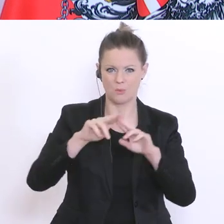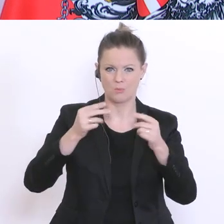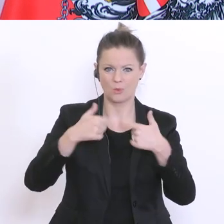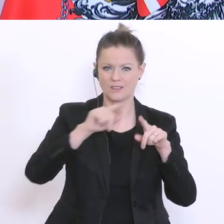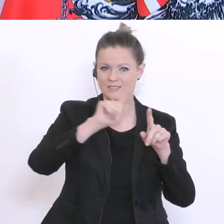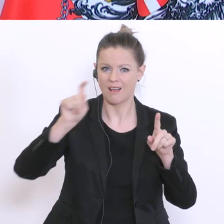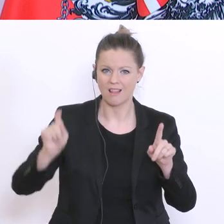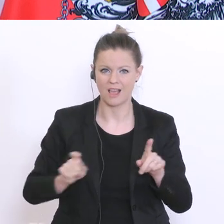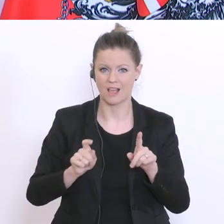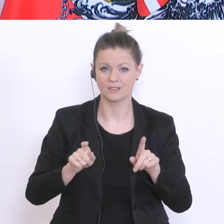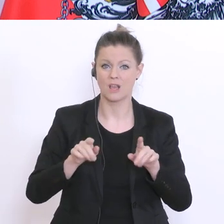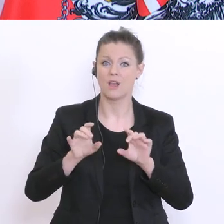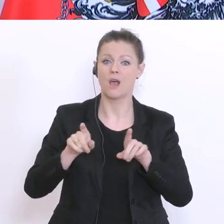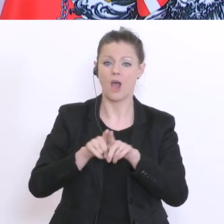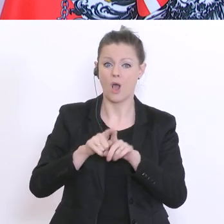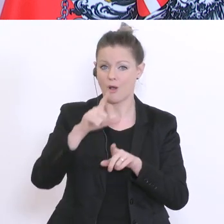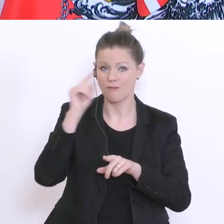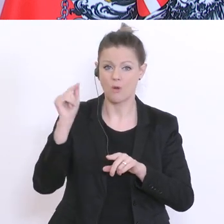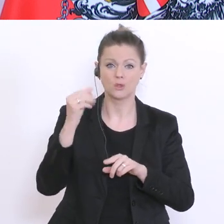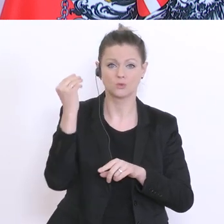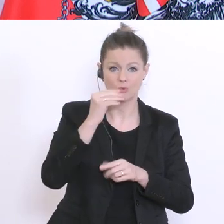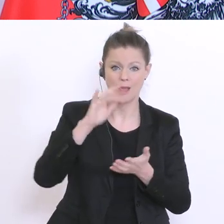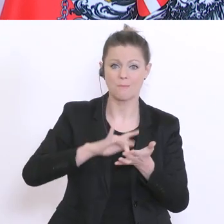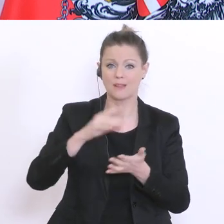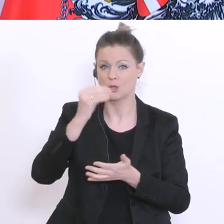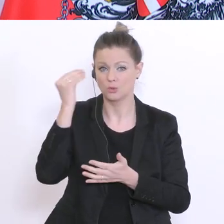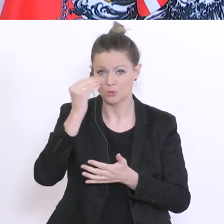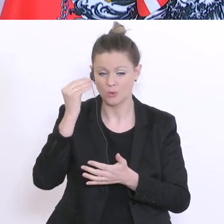Lehrer und Lehrerinnen in den Volksschulen, in den Mittelschulen, in den Allgemeinbildenden höheren